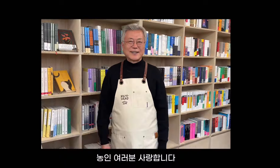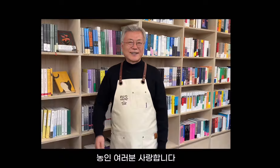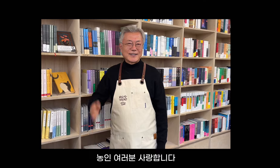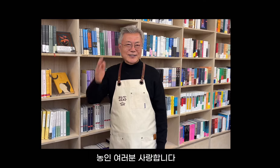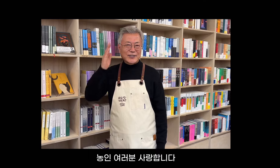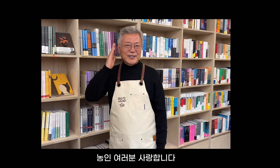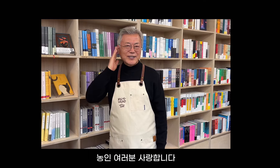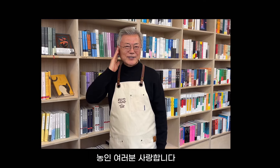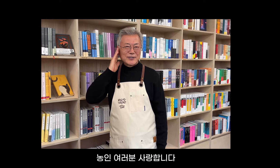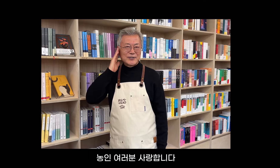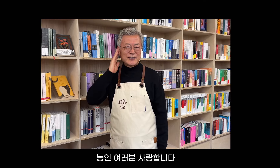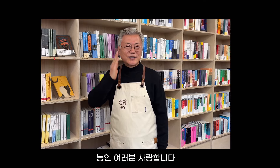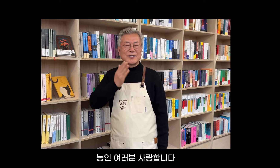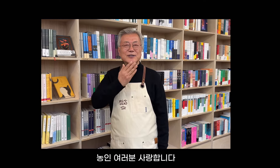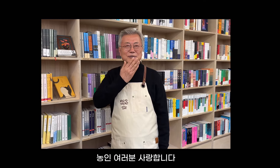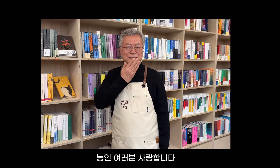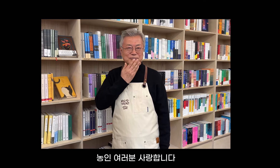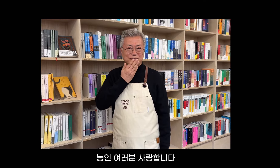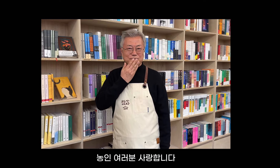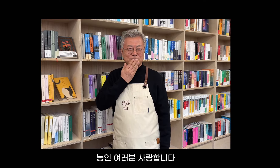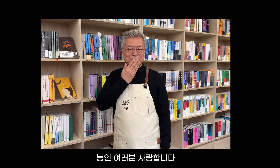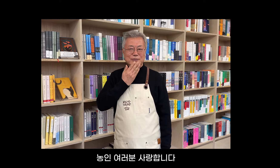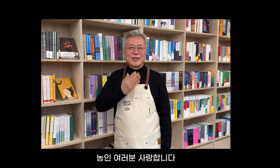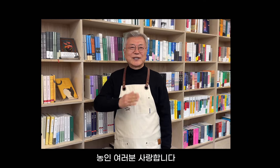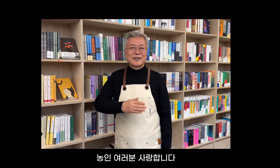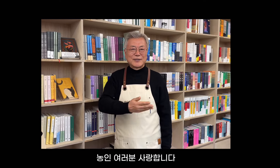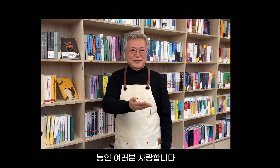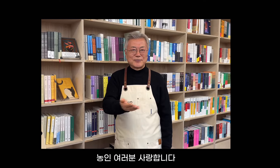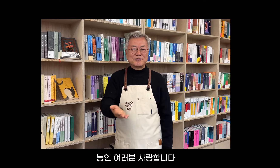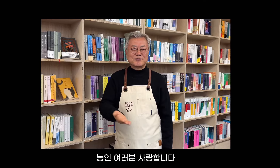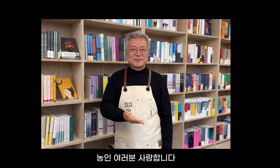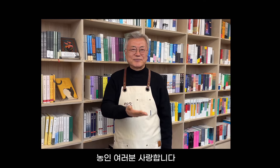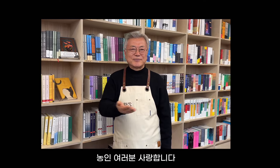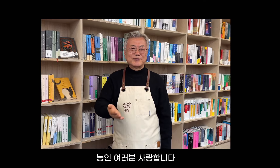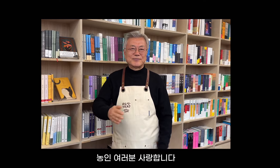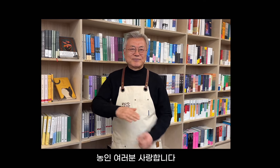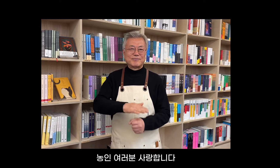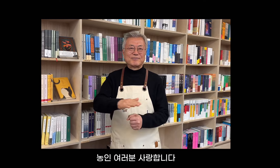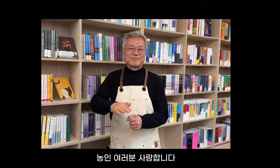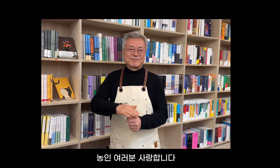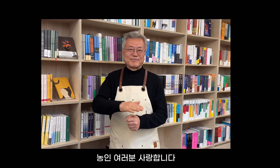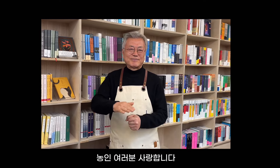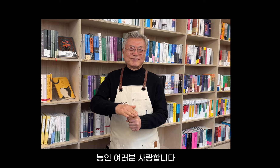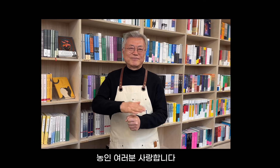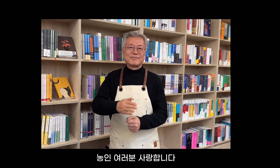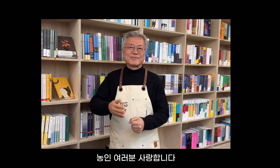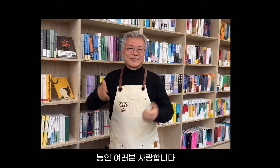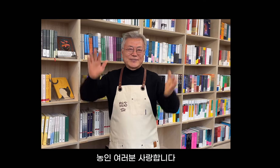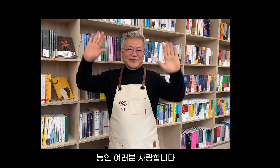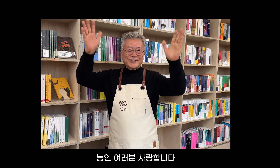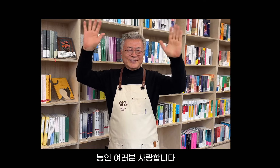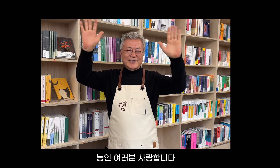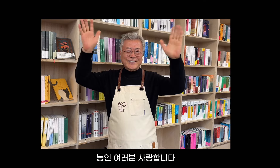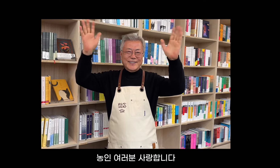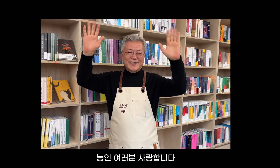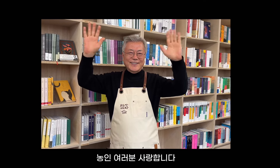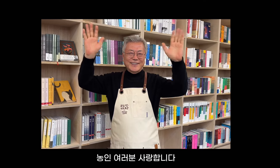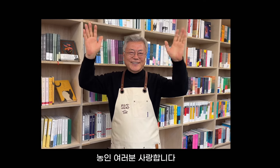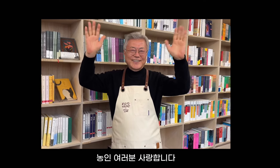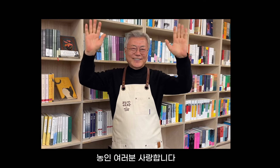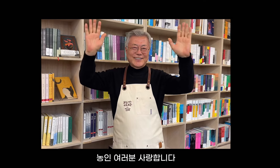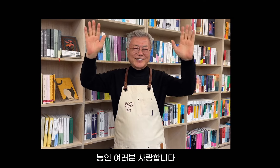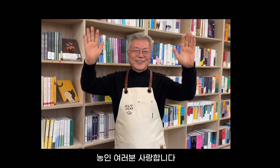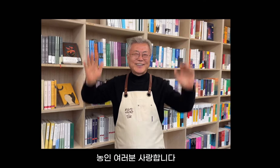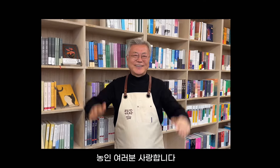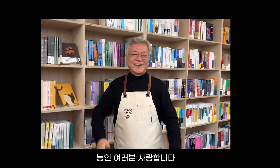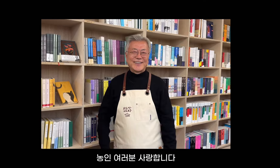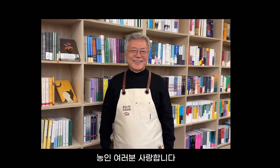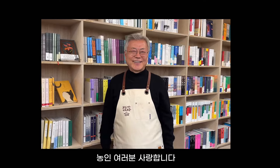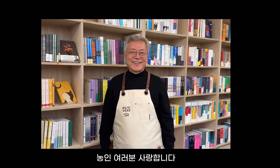농인 여러분 사랑합니다